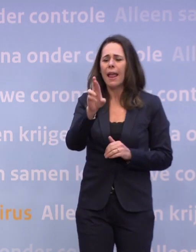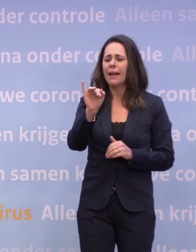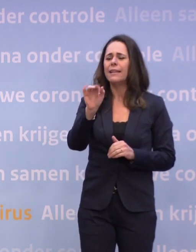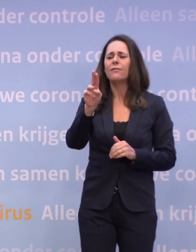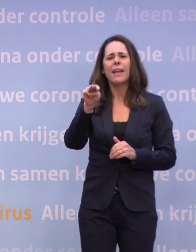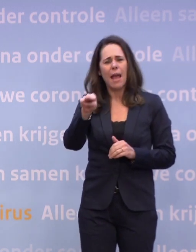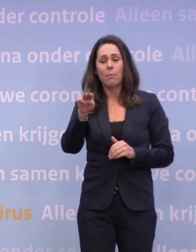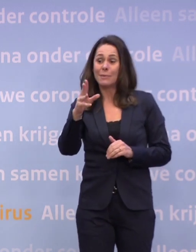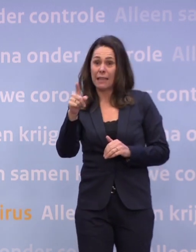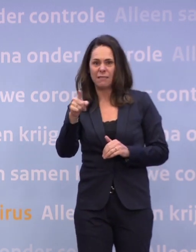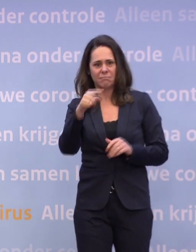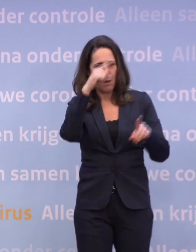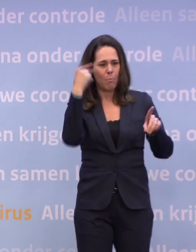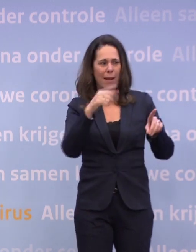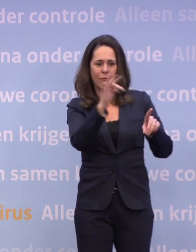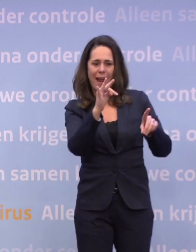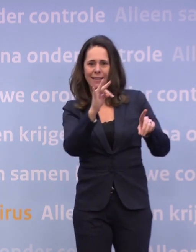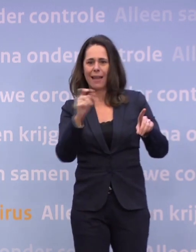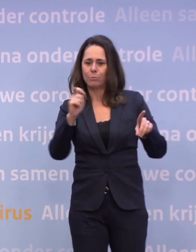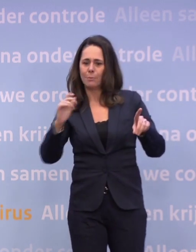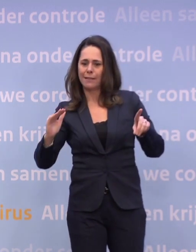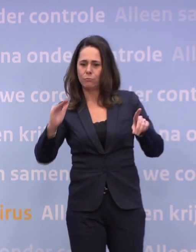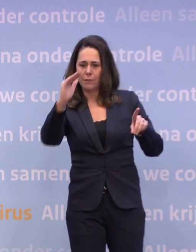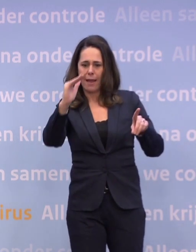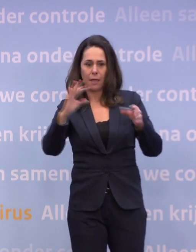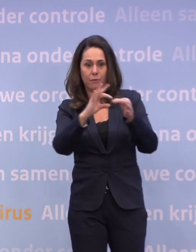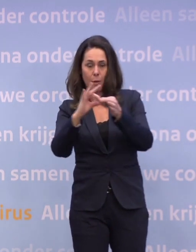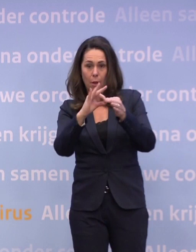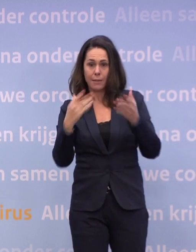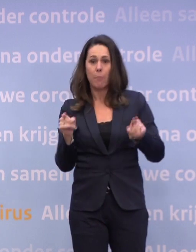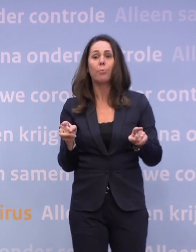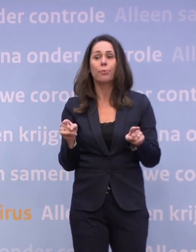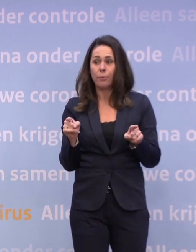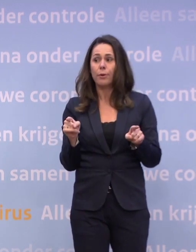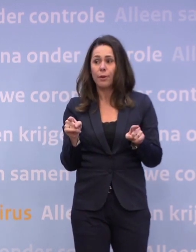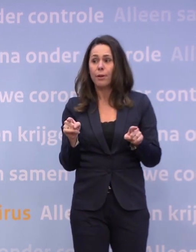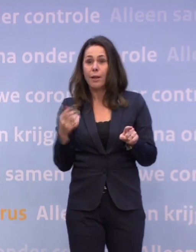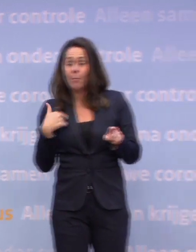...met de stijging die we nu zien. Heeft het kabinet al een plan, misschien... meneer De Jonge staat te springen.